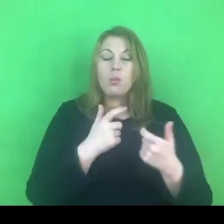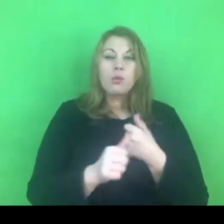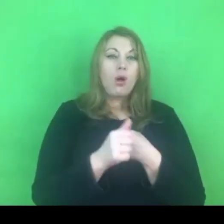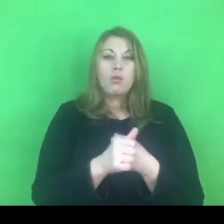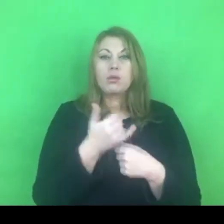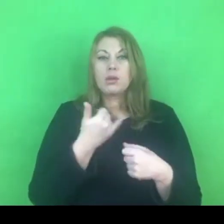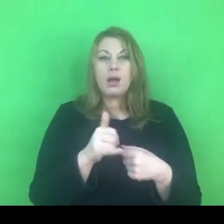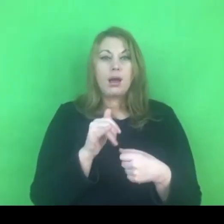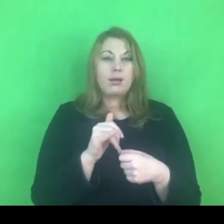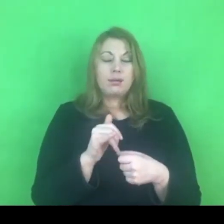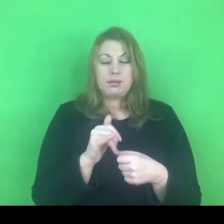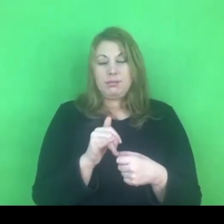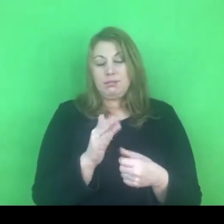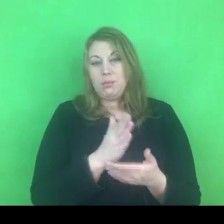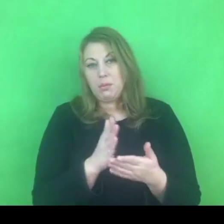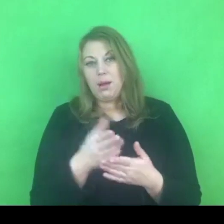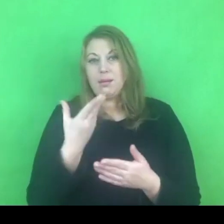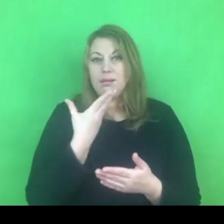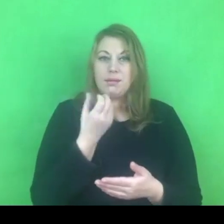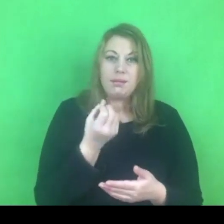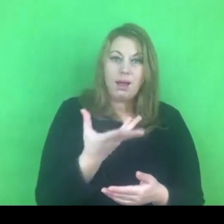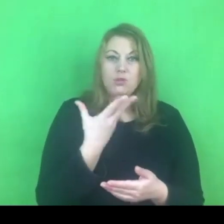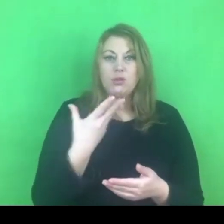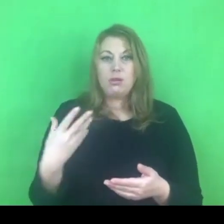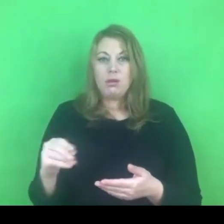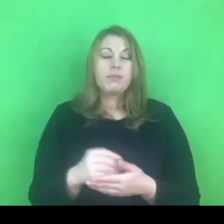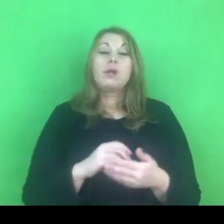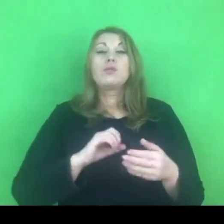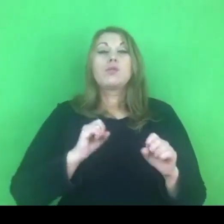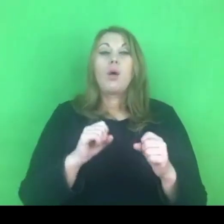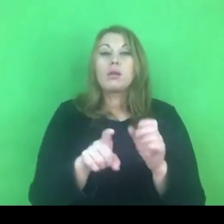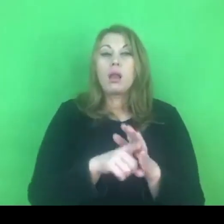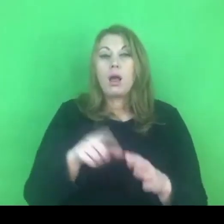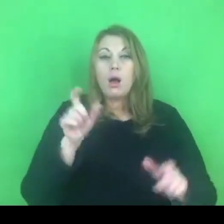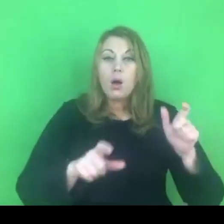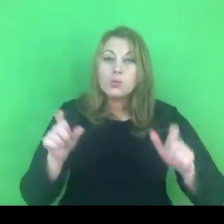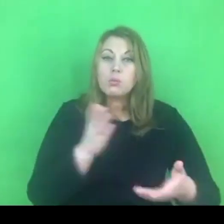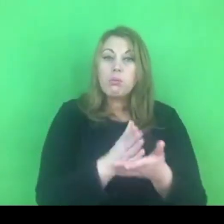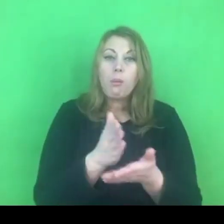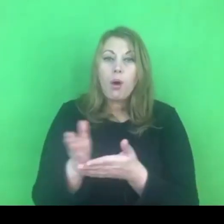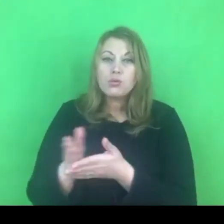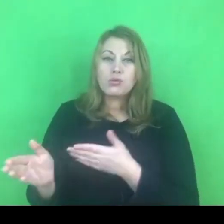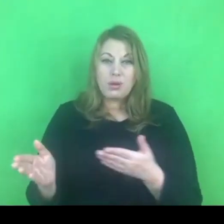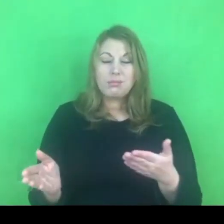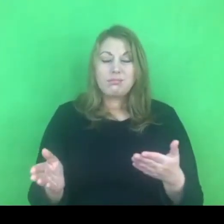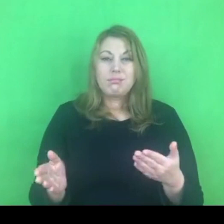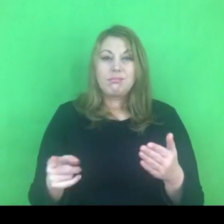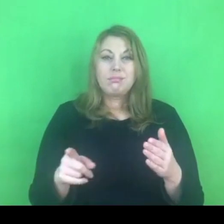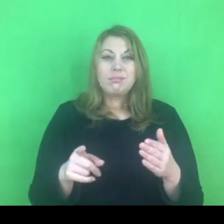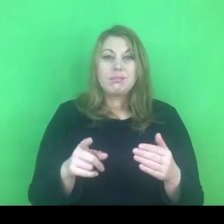Wiemy na pewno, że działania dla osób doświadczających przemocy, a przecież to na nich powinniśmy się koncentrować,